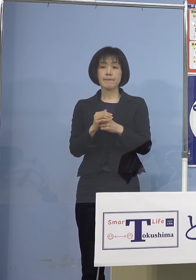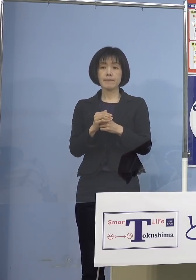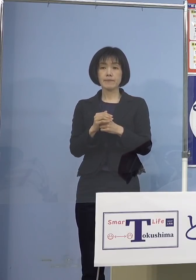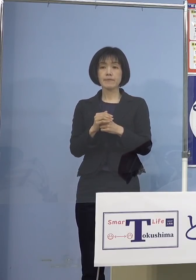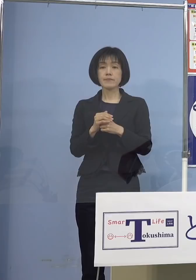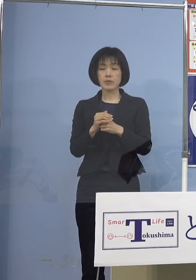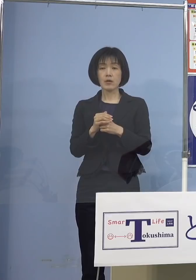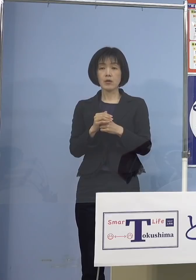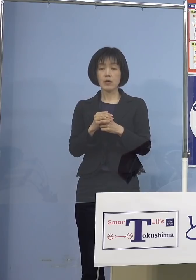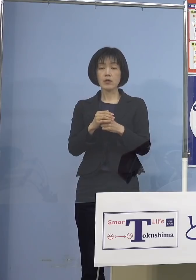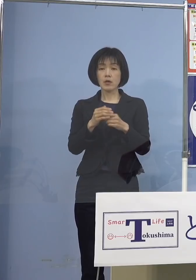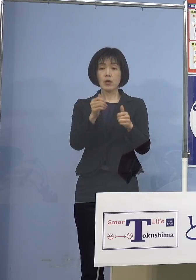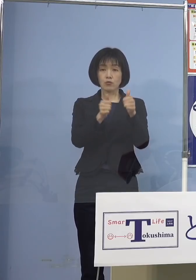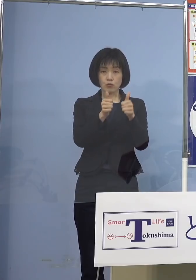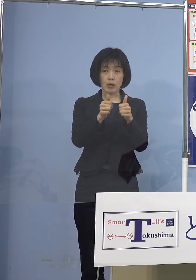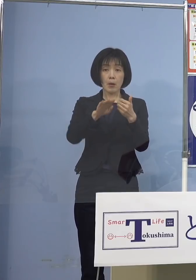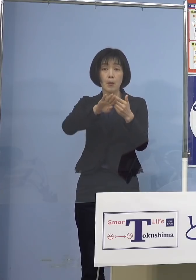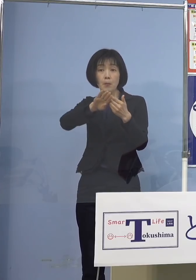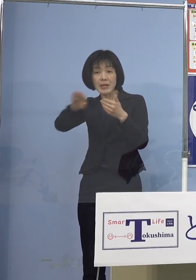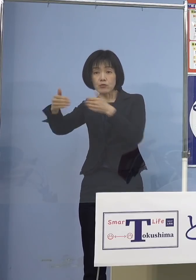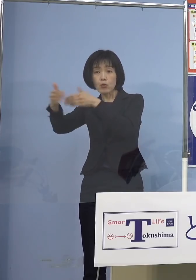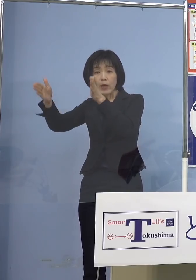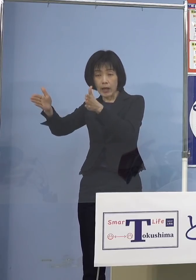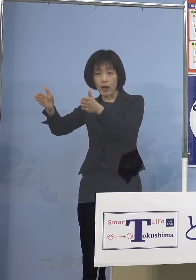別室受検を可能とさせていただきます